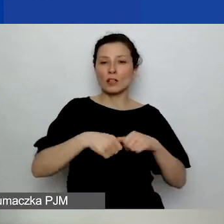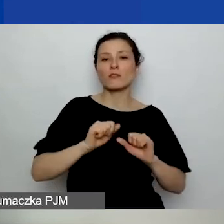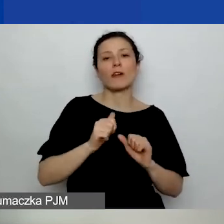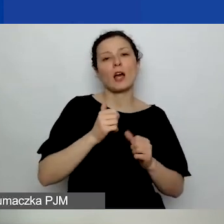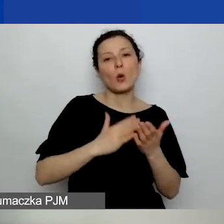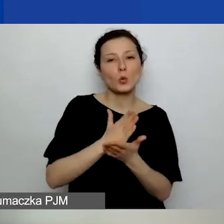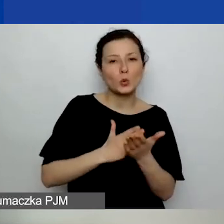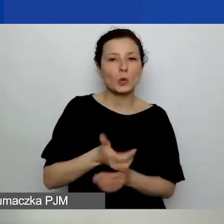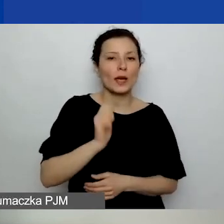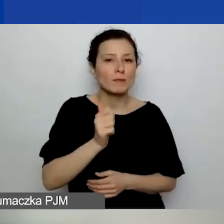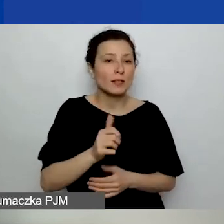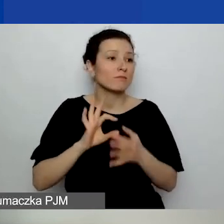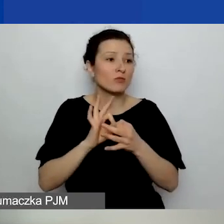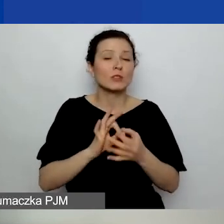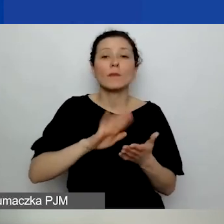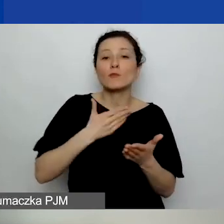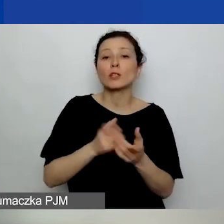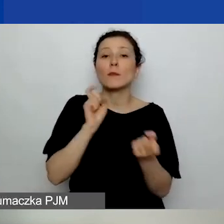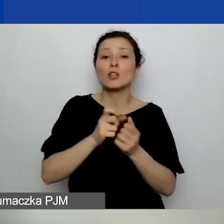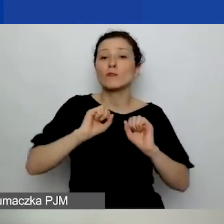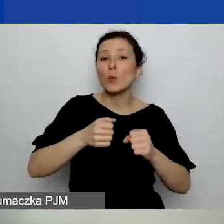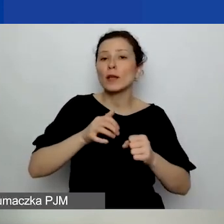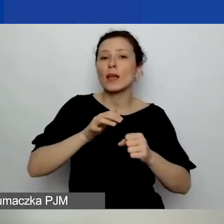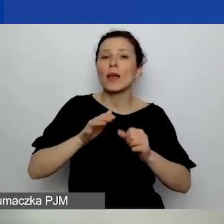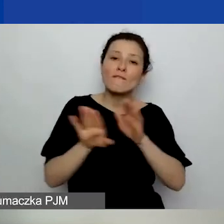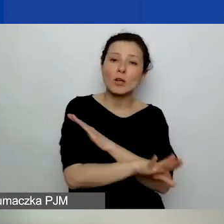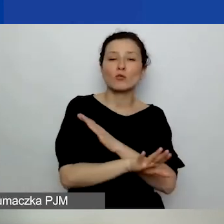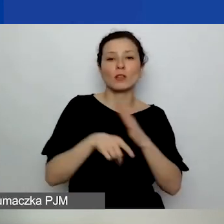związaną z przeciwdziałaniem wykluczeniu dla samorządu czy coś takiego